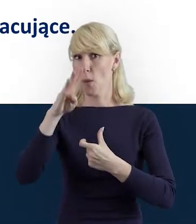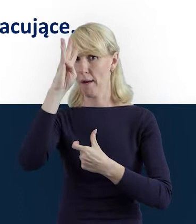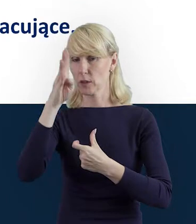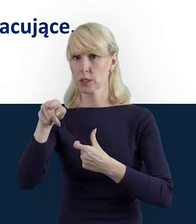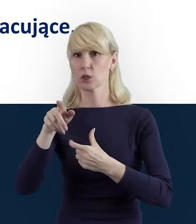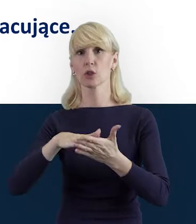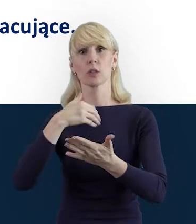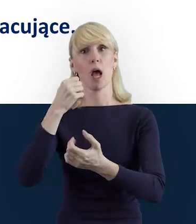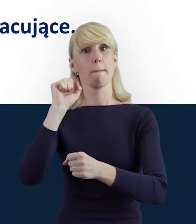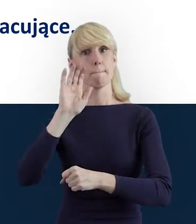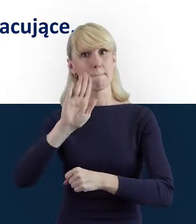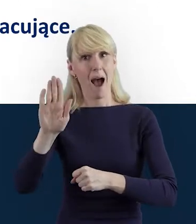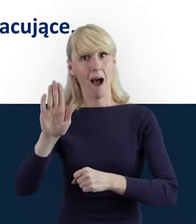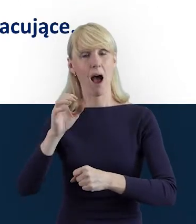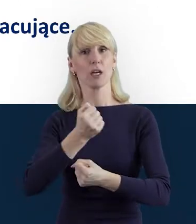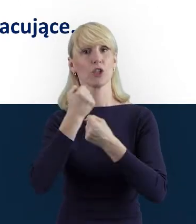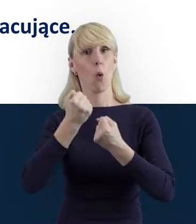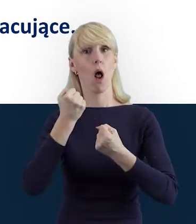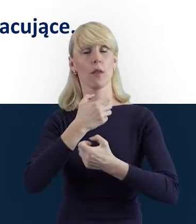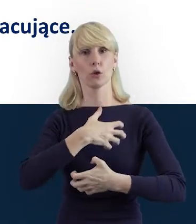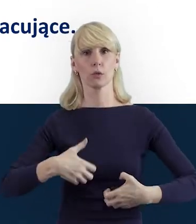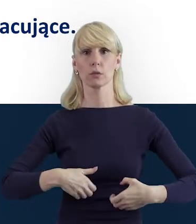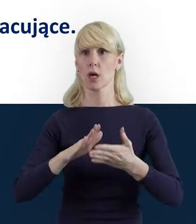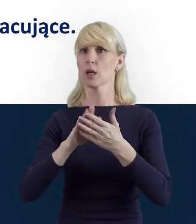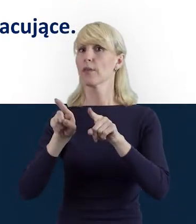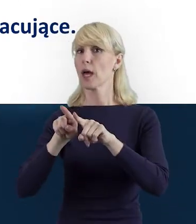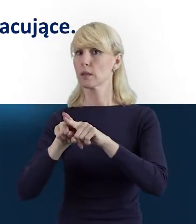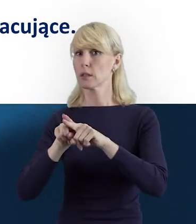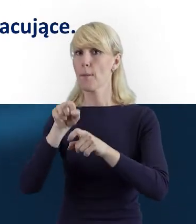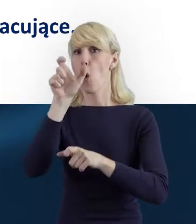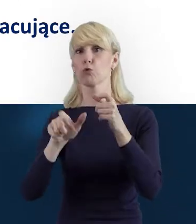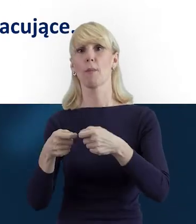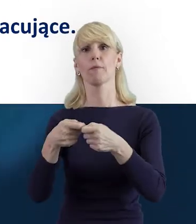będąca beneficjentem oraz osoby z nią współpracujące.